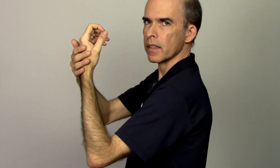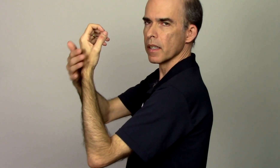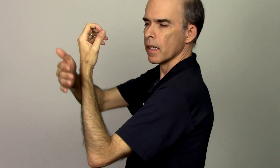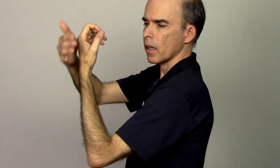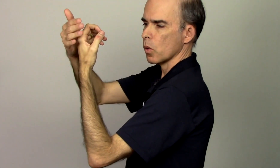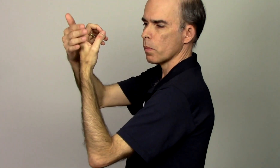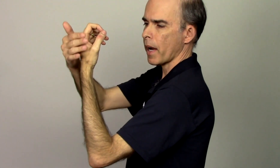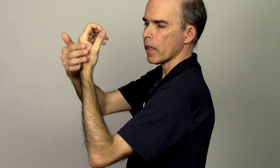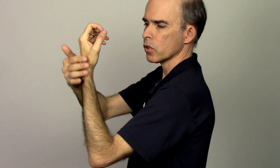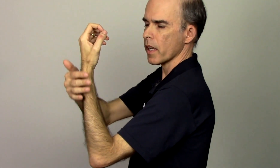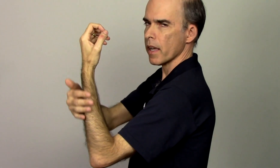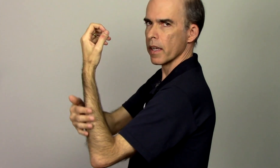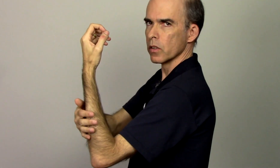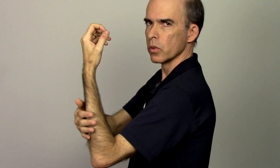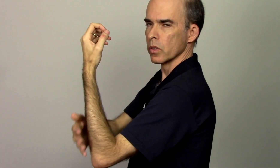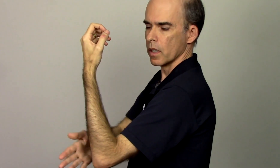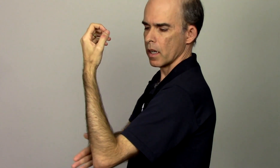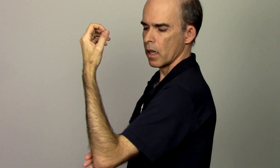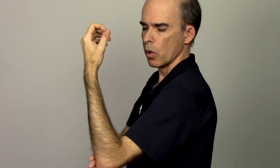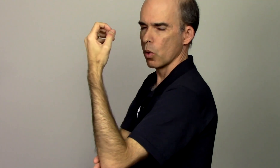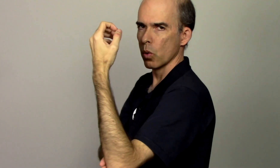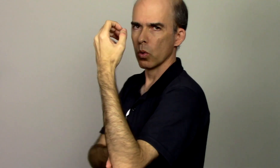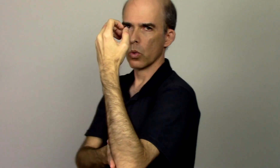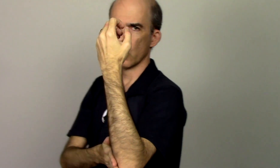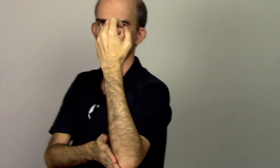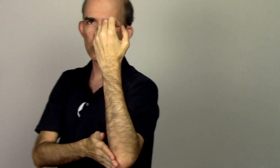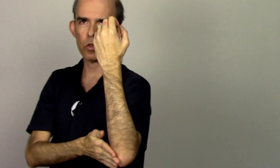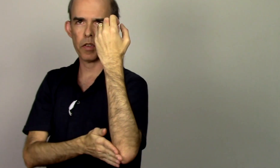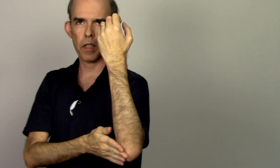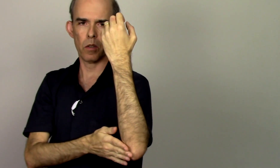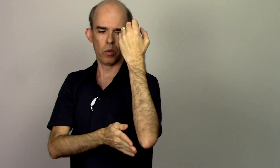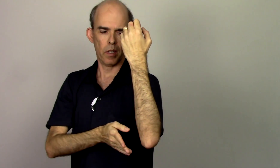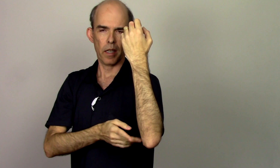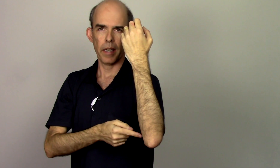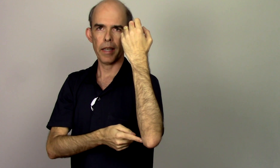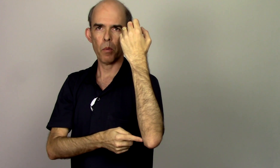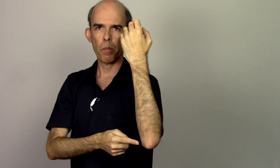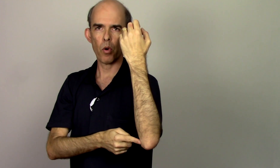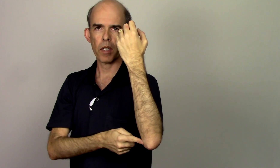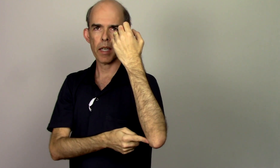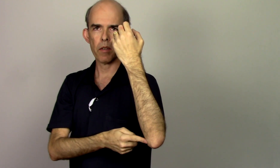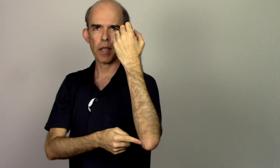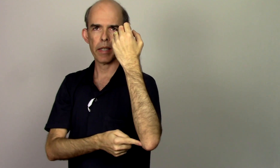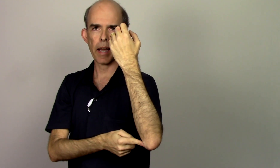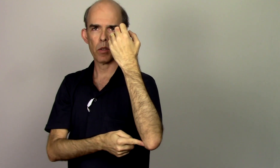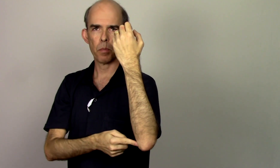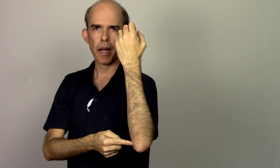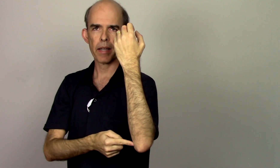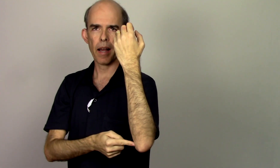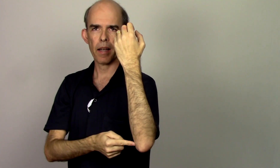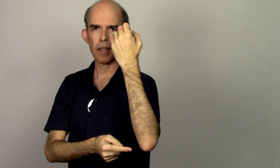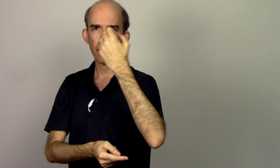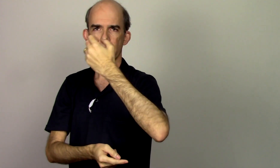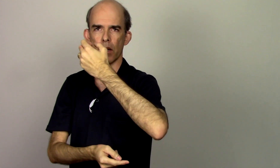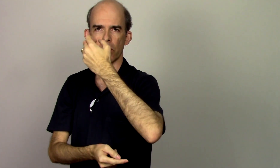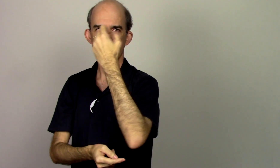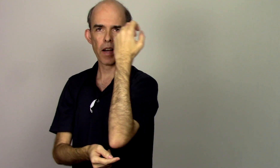o braço é reto ou o cotovelo ele é um pouquinho inclinado pra cá ele não